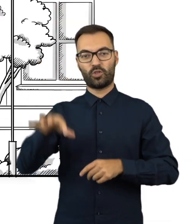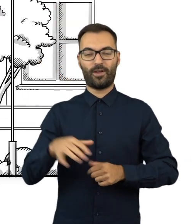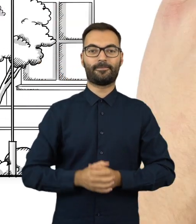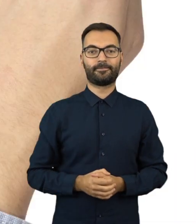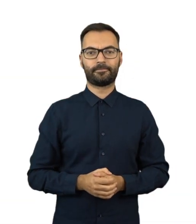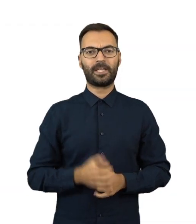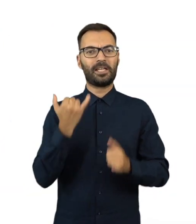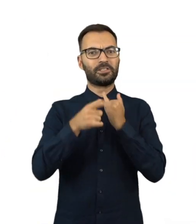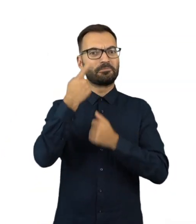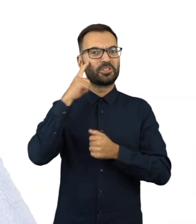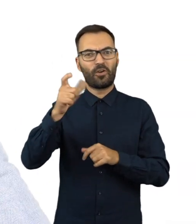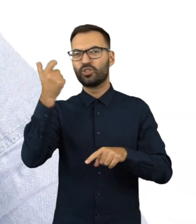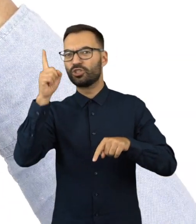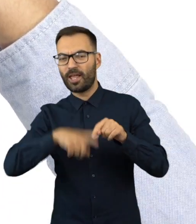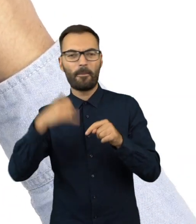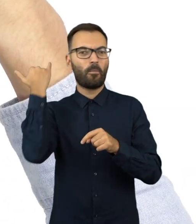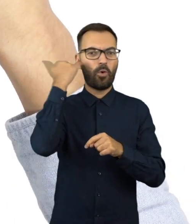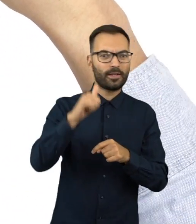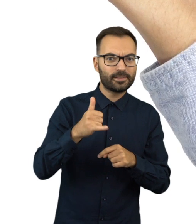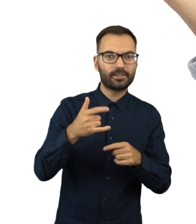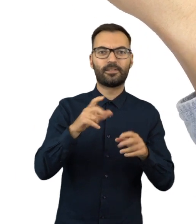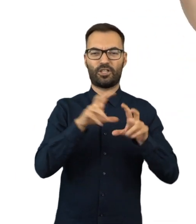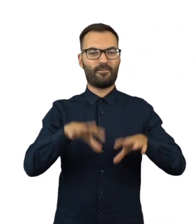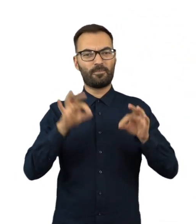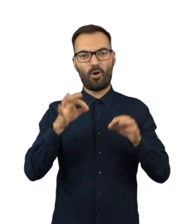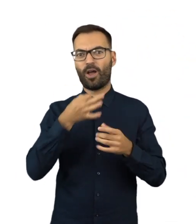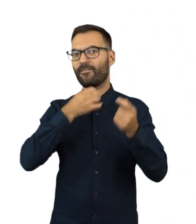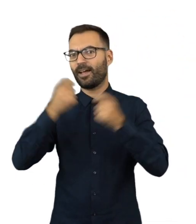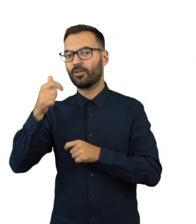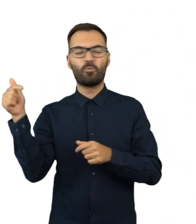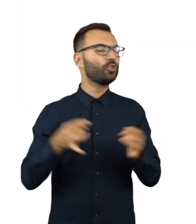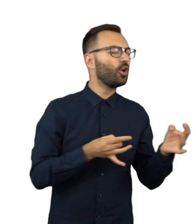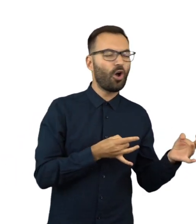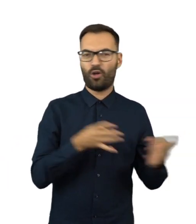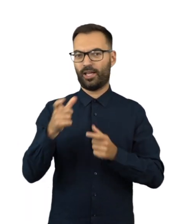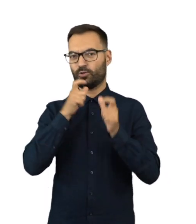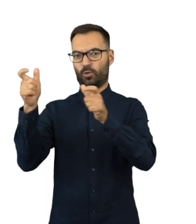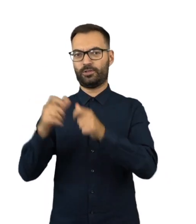Każdy, kto zauważy nieprawidłowości podczas wyborów i referendum, powinien je natychmiast zgłosić.